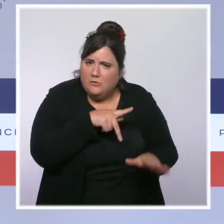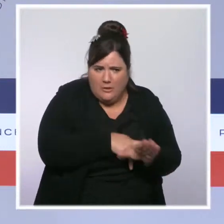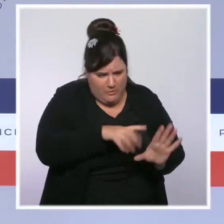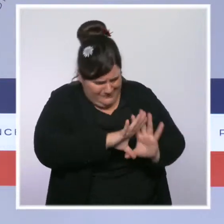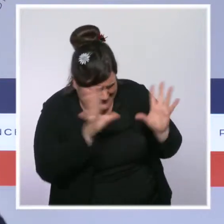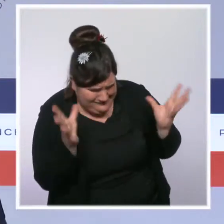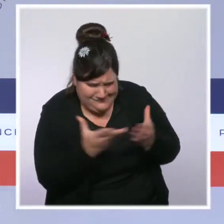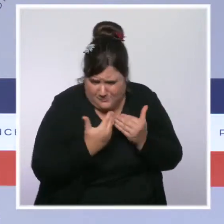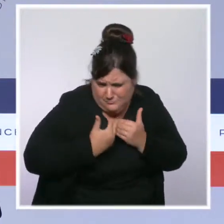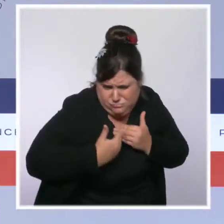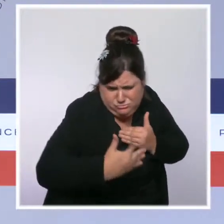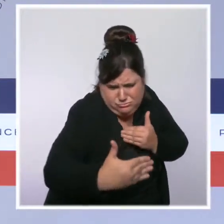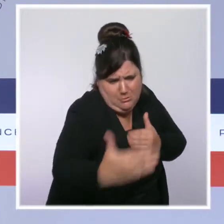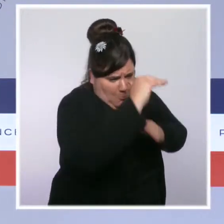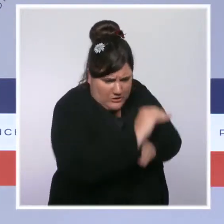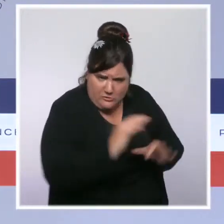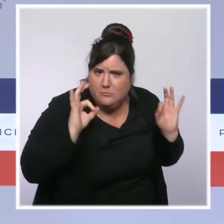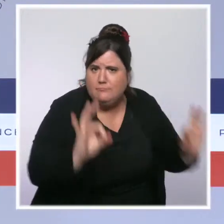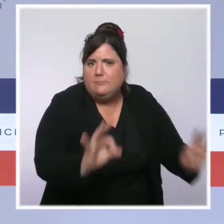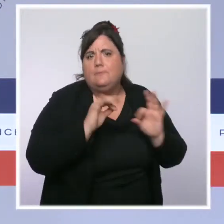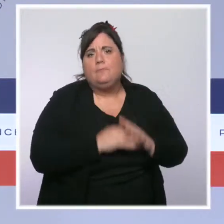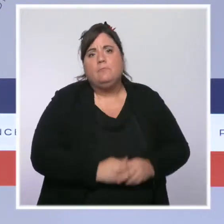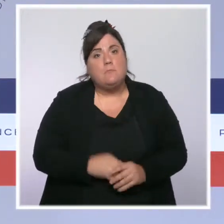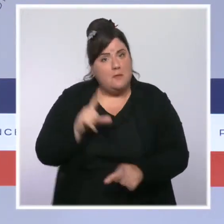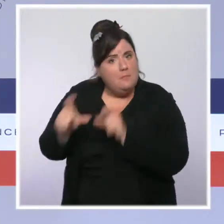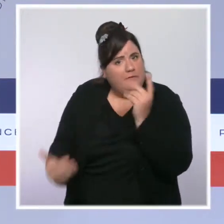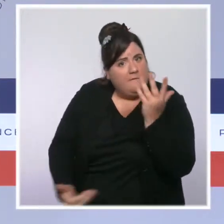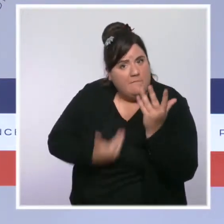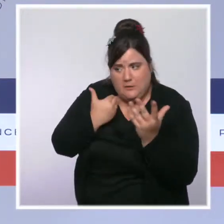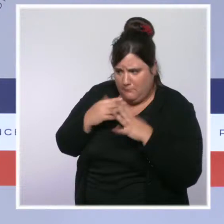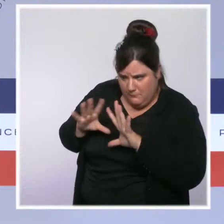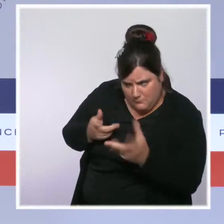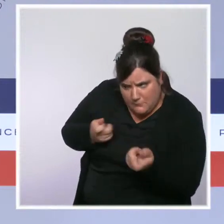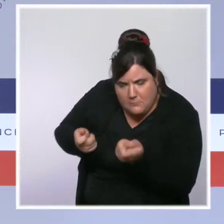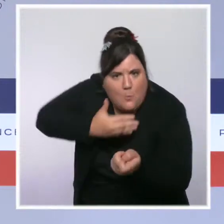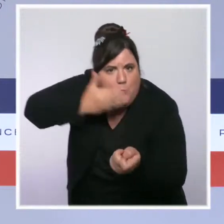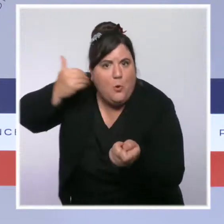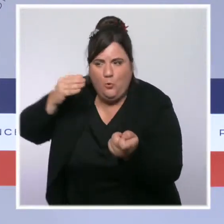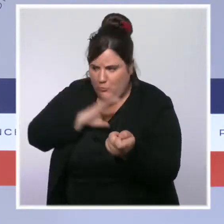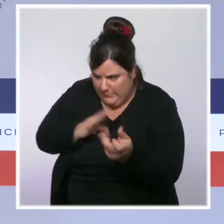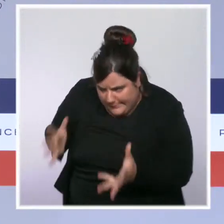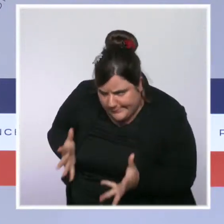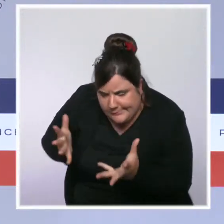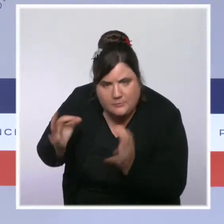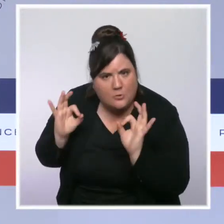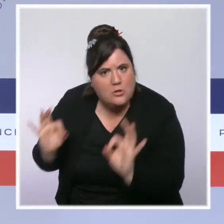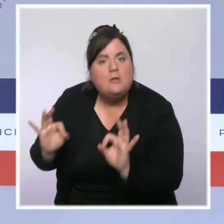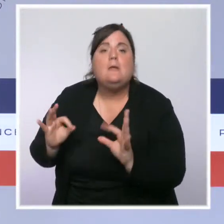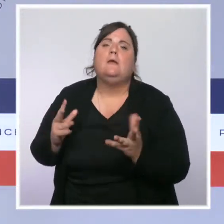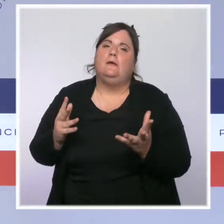Nous allons améliorer la prise en charge et l'accueil des victimes et permettre dès 2023 la généralisation de la plainte en ligne.